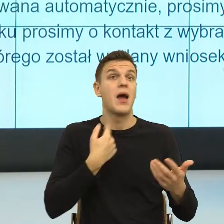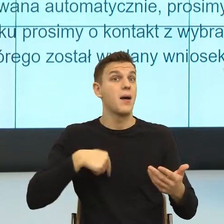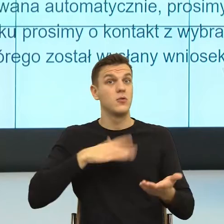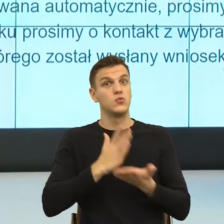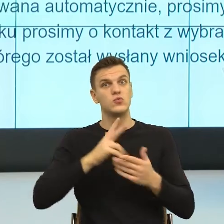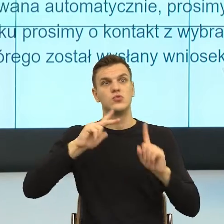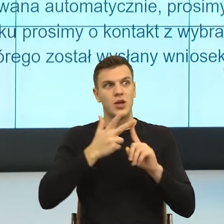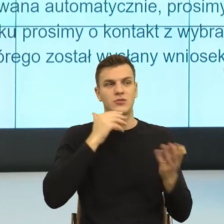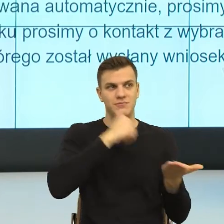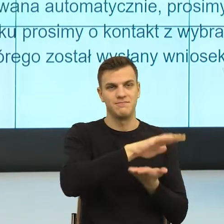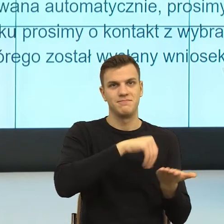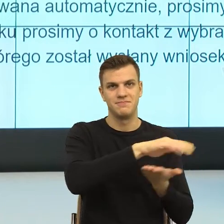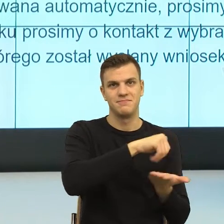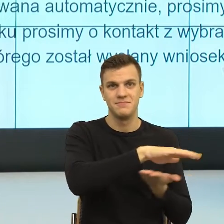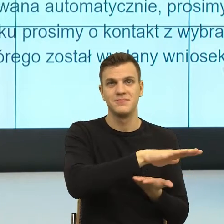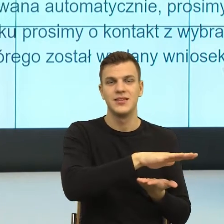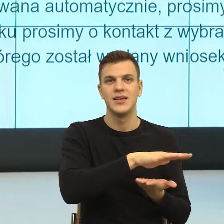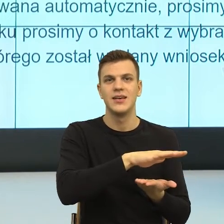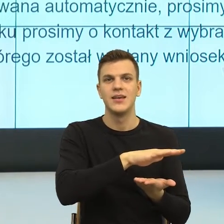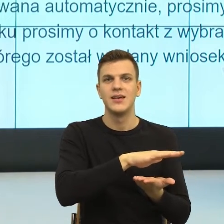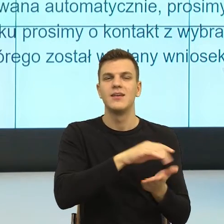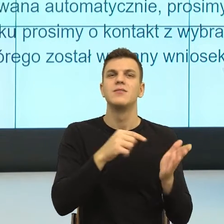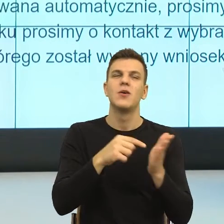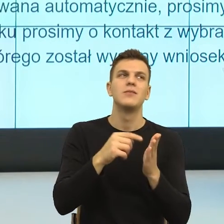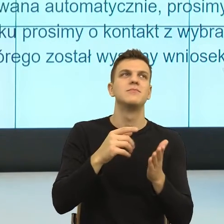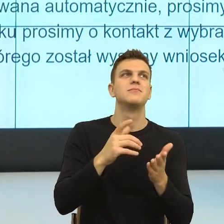I teraz zobaczcie Państwo jeszcze raz to powtórzę, bo to jest jakoś istotne.